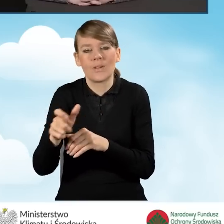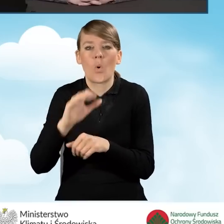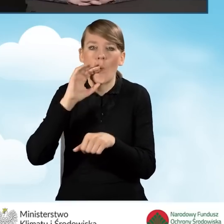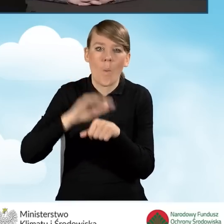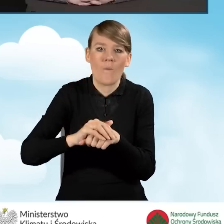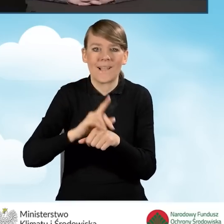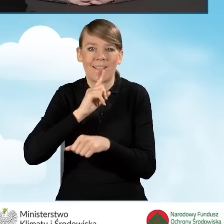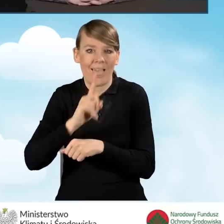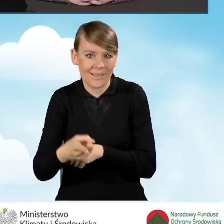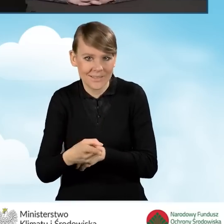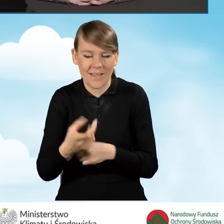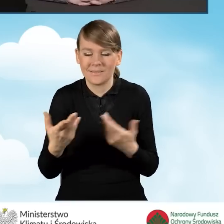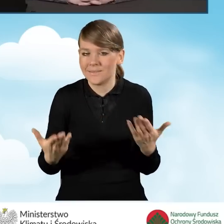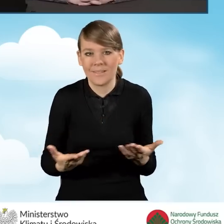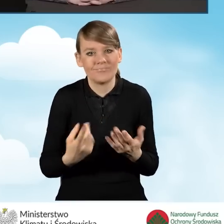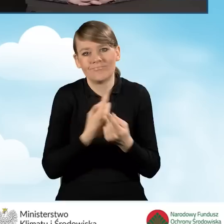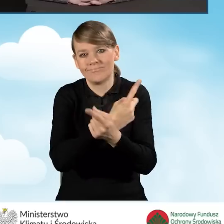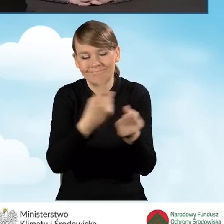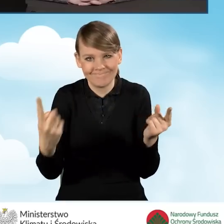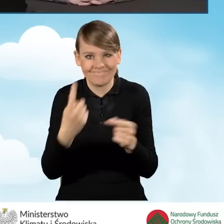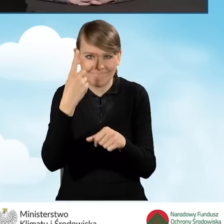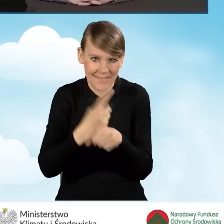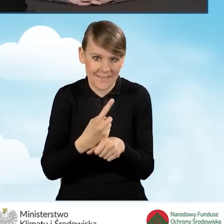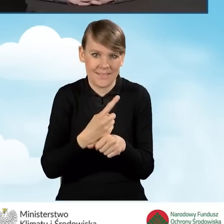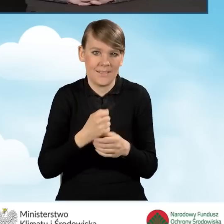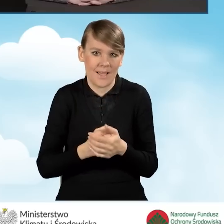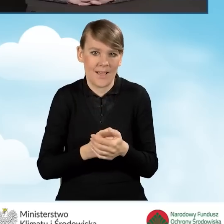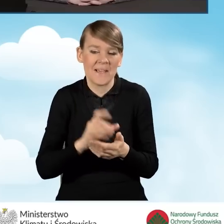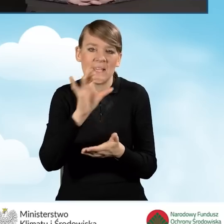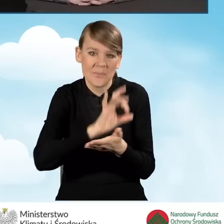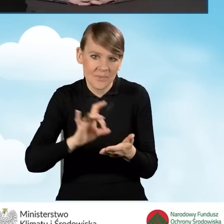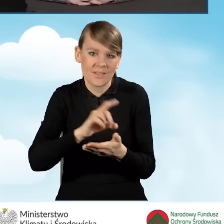Jest pełna dowolność i to gmina decyduje w jaki sposób zostanie uruchomiony